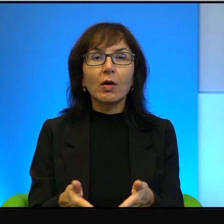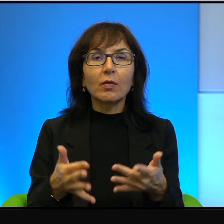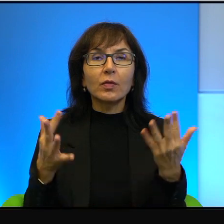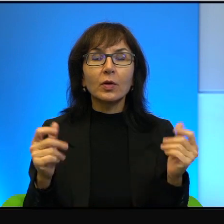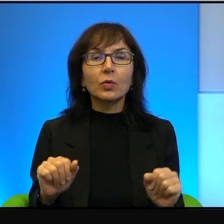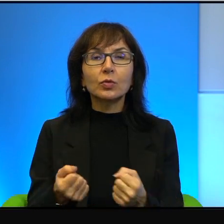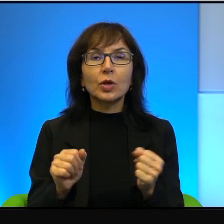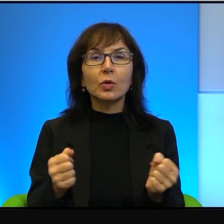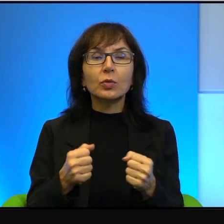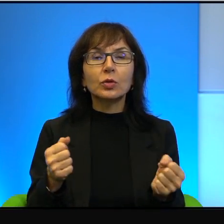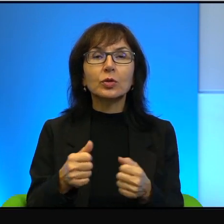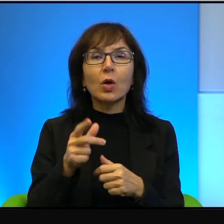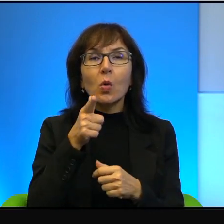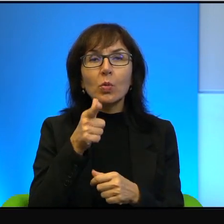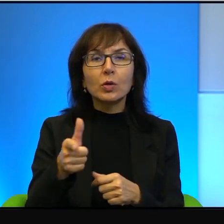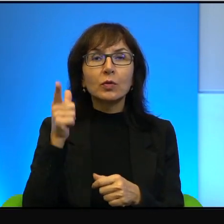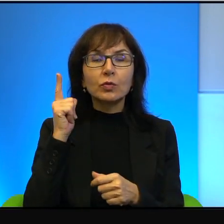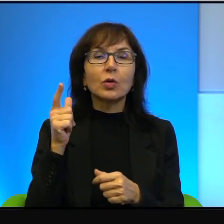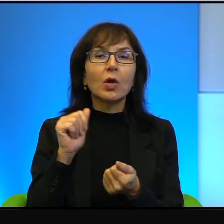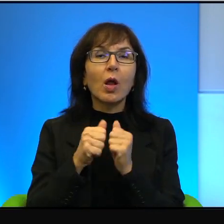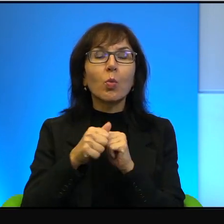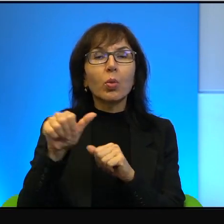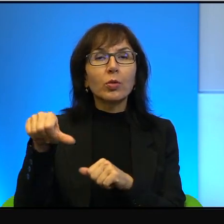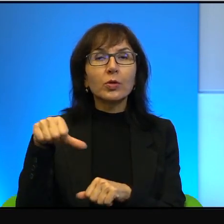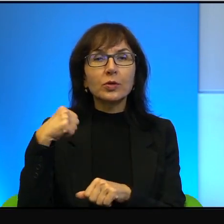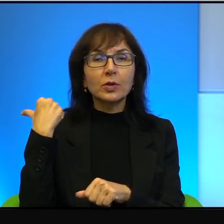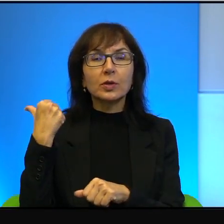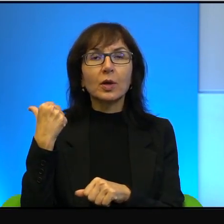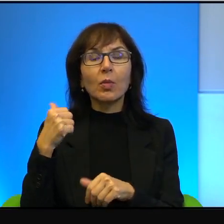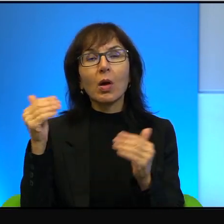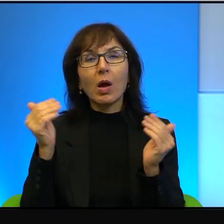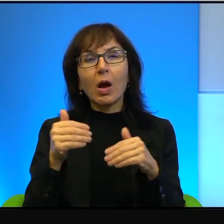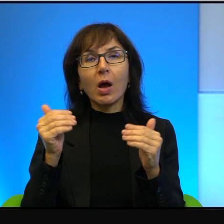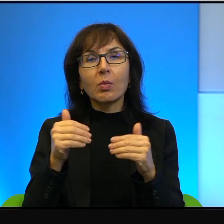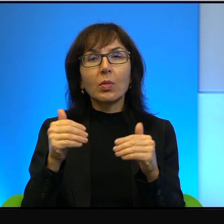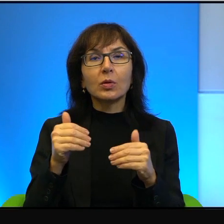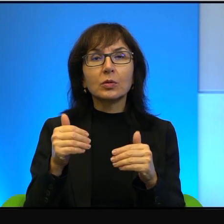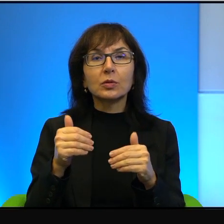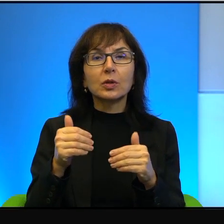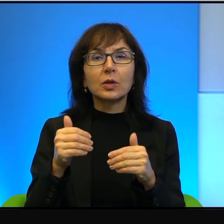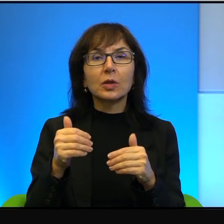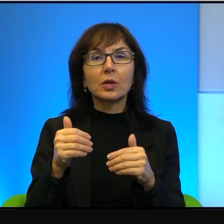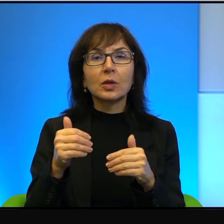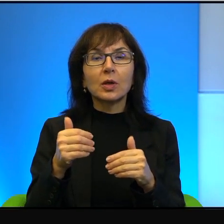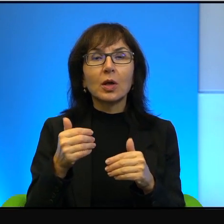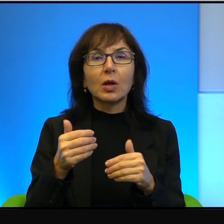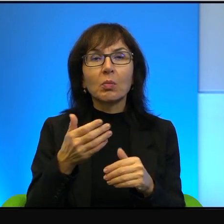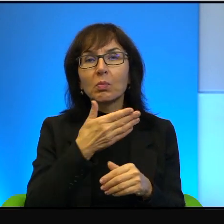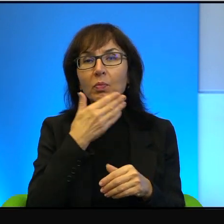działy się przedwczoraj, tak, najdalej tydzień temu może, a może, może nawet nie upłynął tydzień od tego czasu,